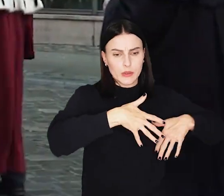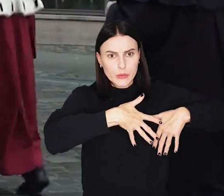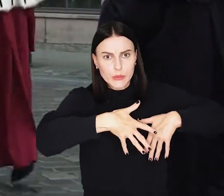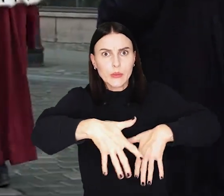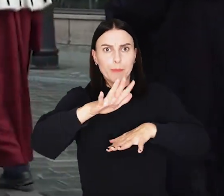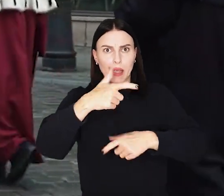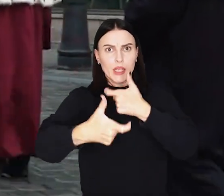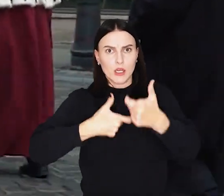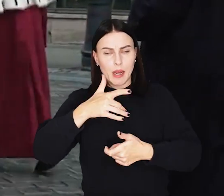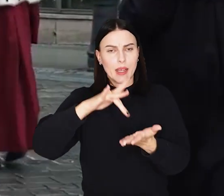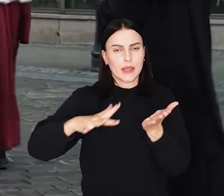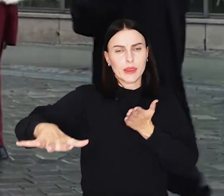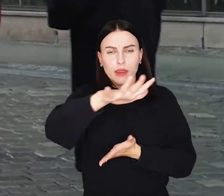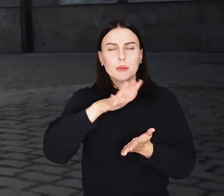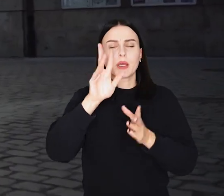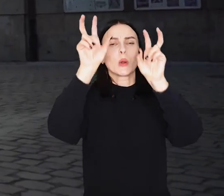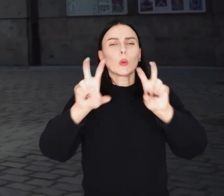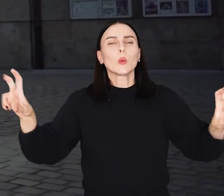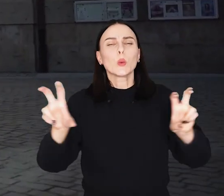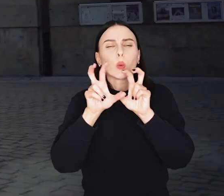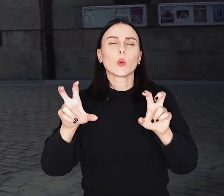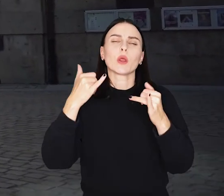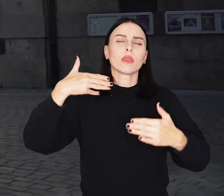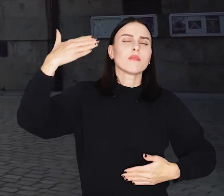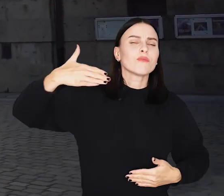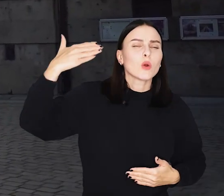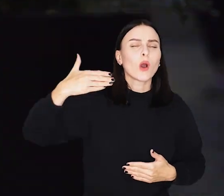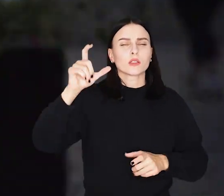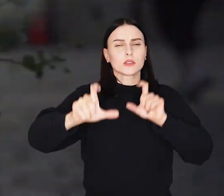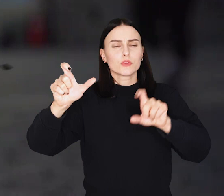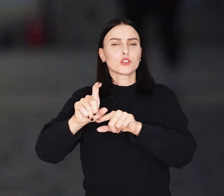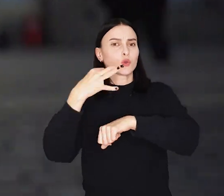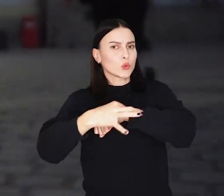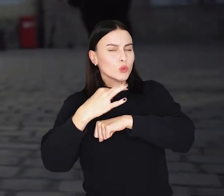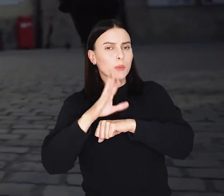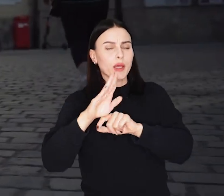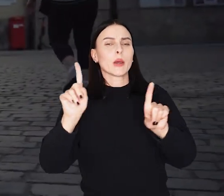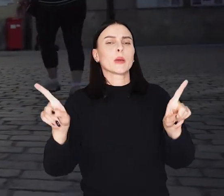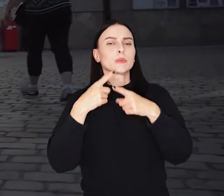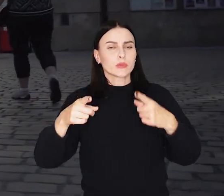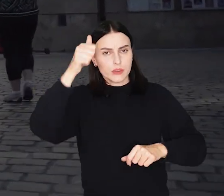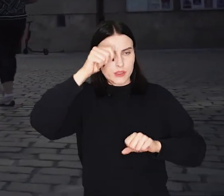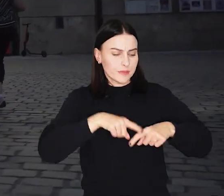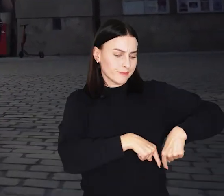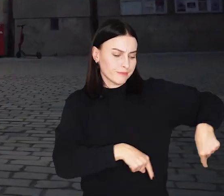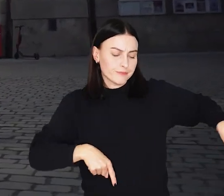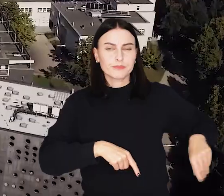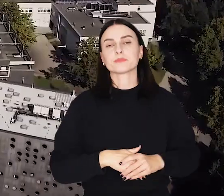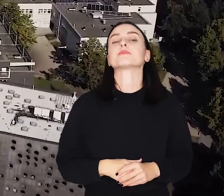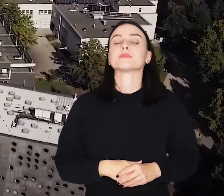Przy pomniku hrabiego Aleksandra Fredry chóry uczelniane, wykładowcy i studenci tradycyjnie odśpiewają „Gaudeamus igitur”.